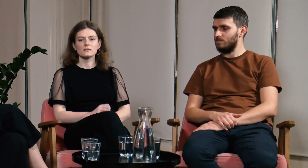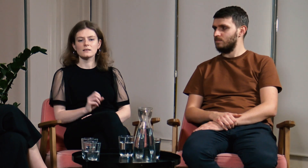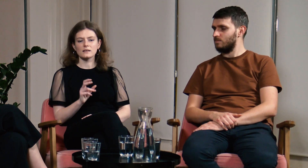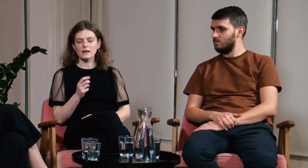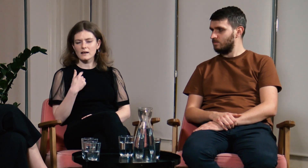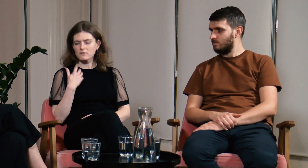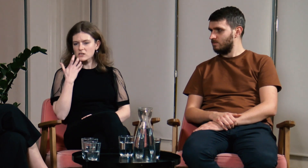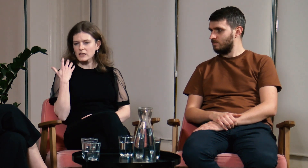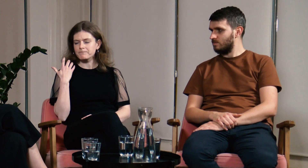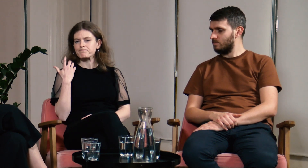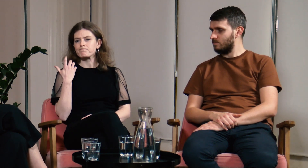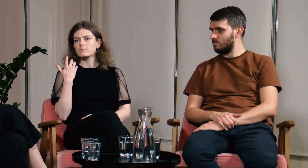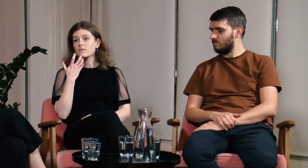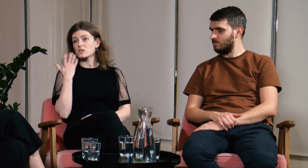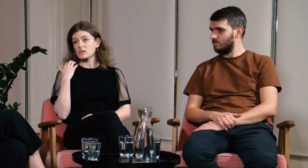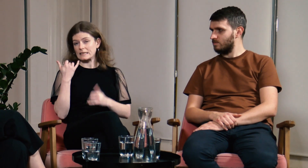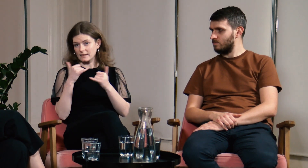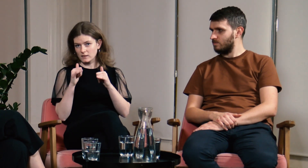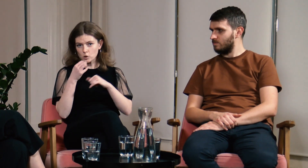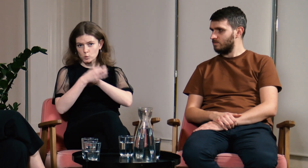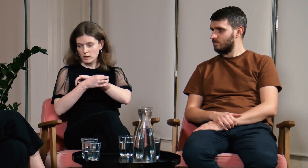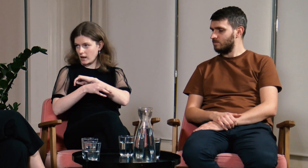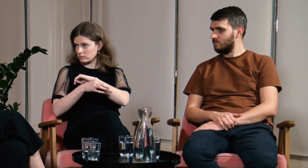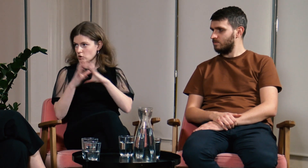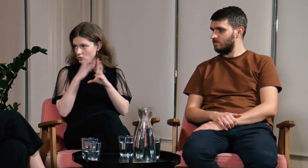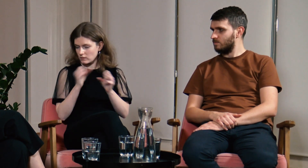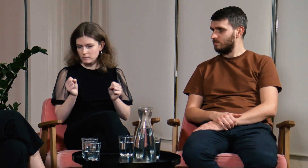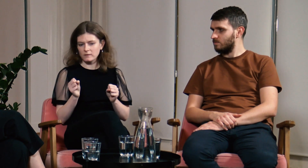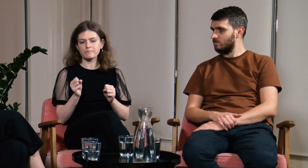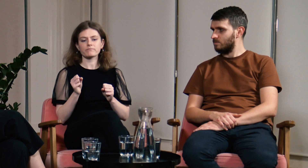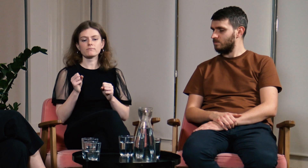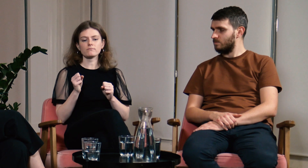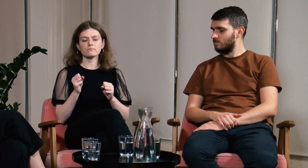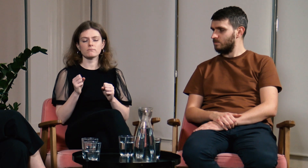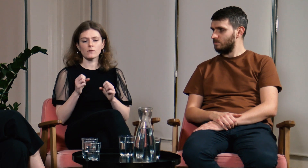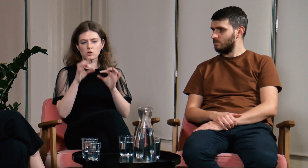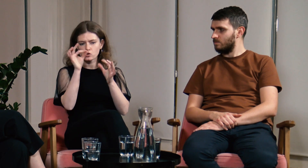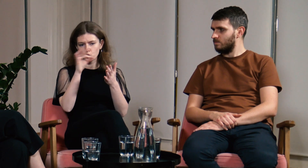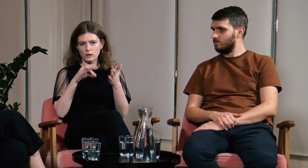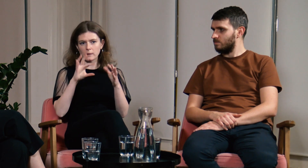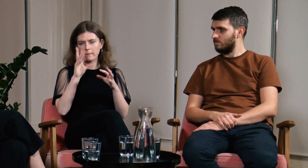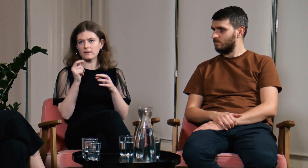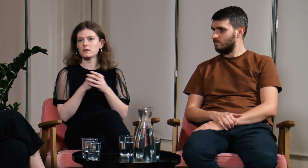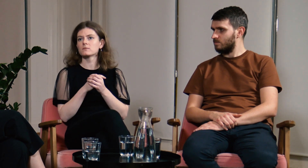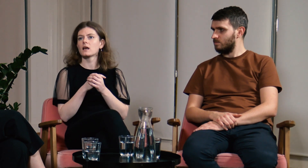B: Tak. Ja wcześniej byłam na innych studiach, które już ukończyłam - na sztukach pięknych.